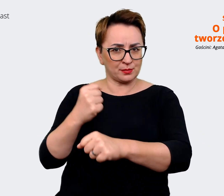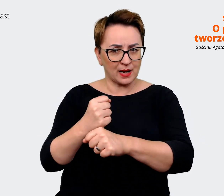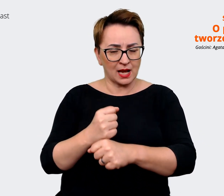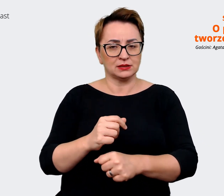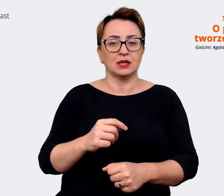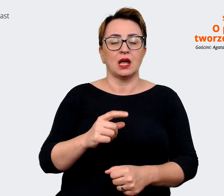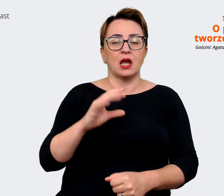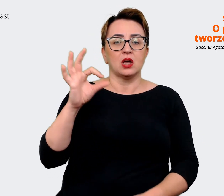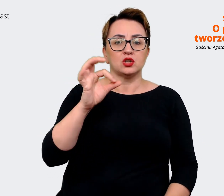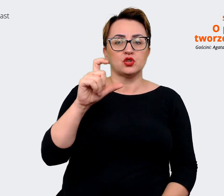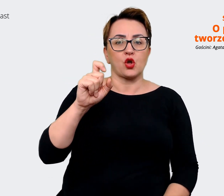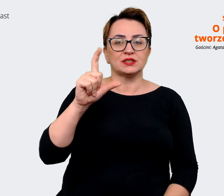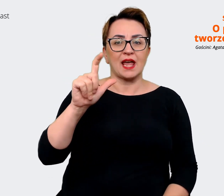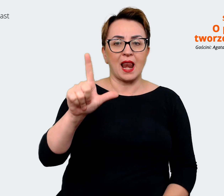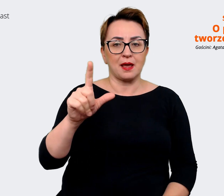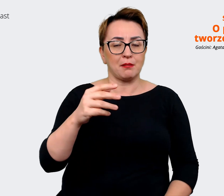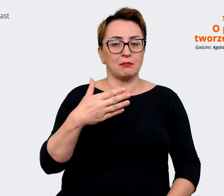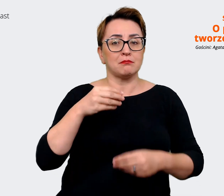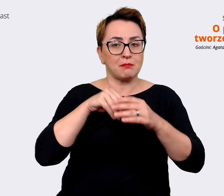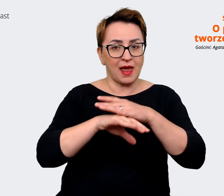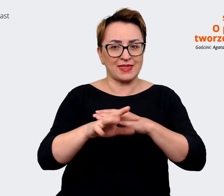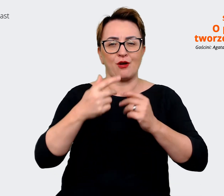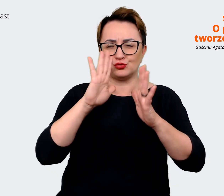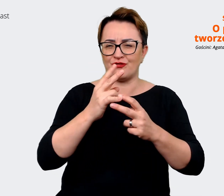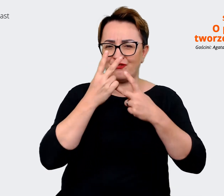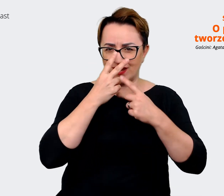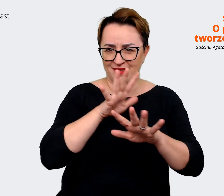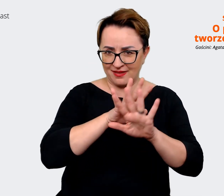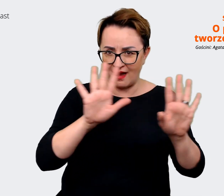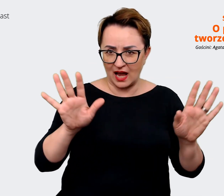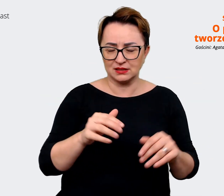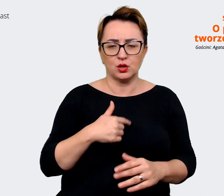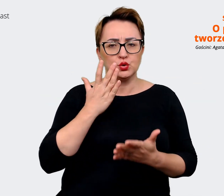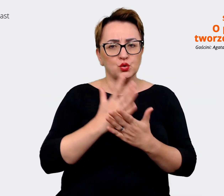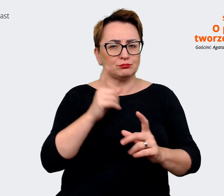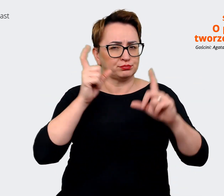więc to już widać i jesteśmy właśnie po tych sesjach zdjęciowych dla poszczególnych obszarów.